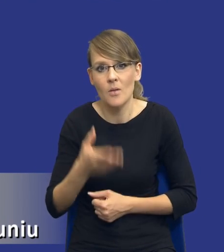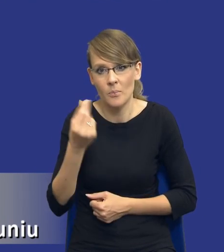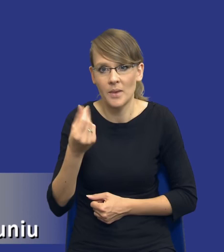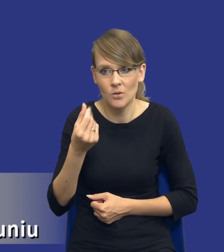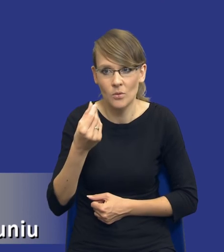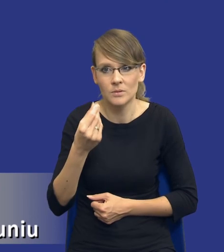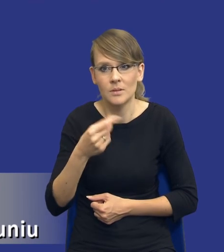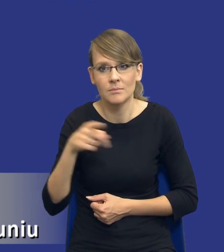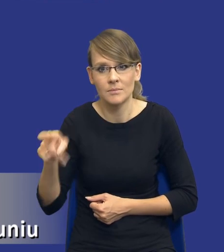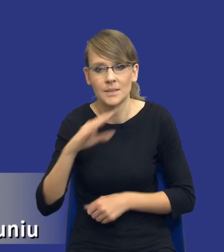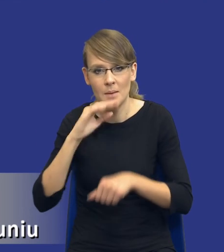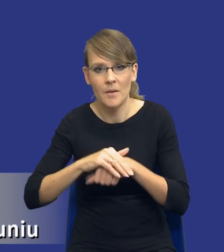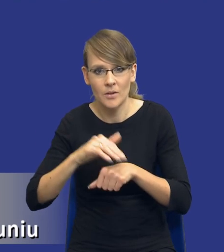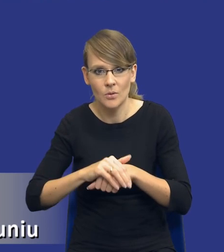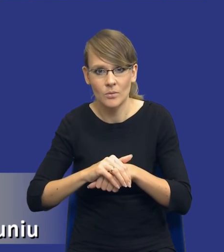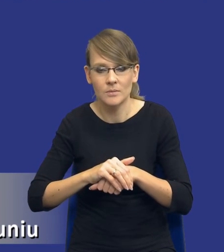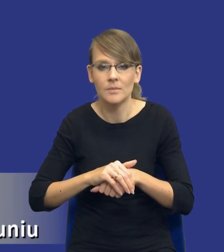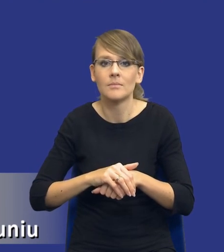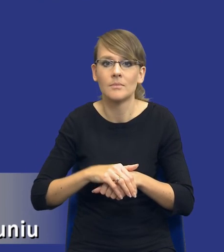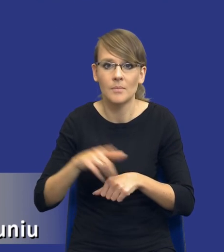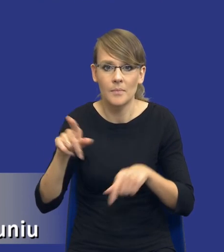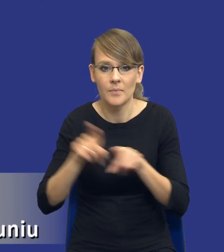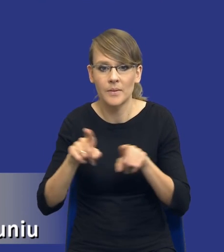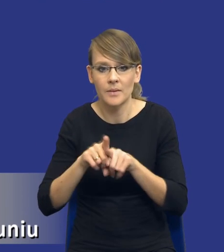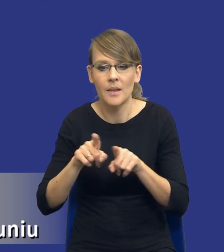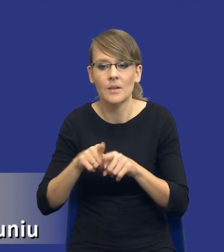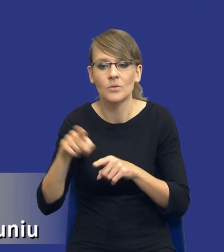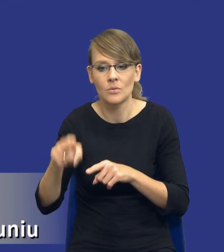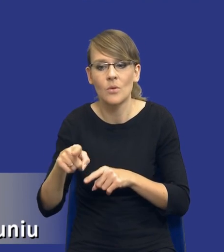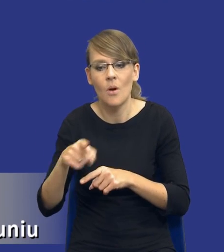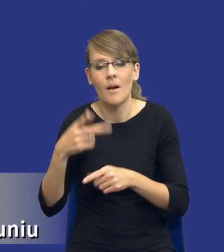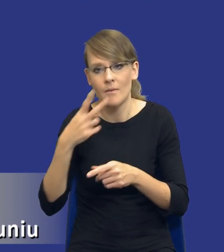zamawiającego. Czyli sam tryb również nam wpływa, drodzy Państwo, na to jaki efekt